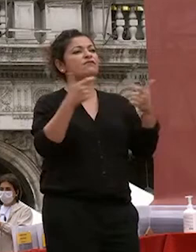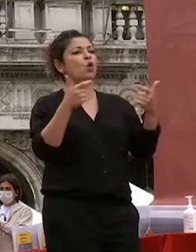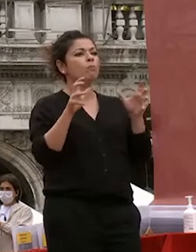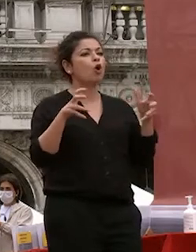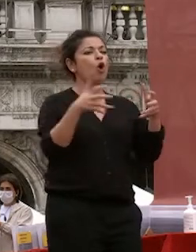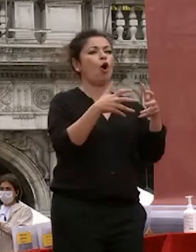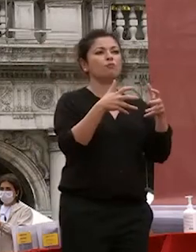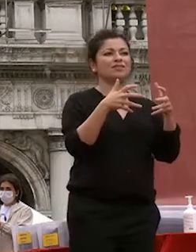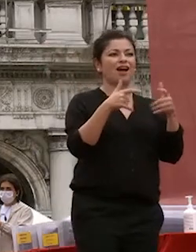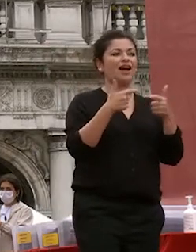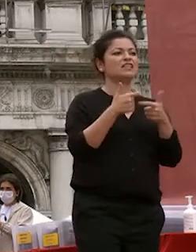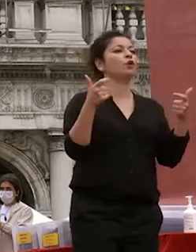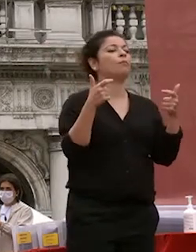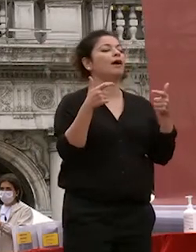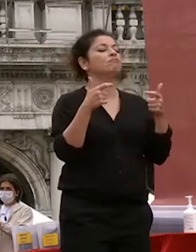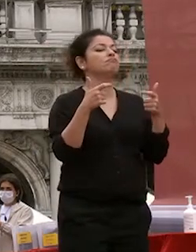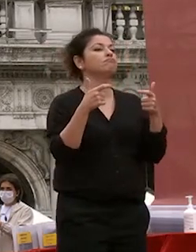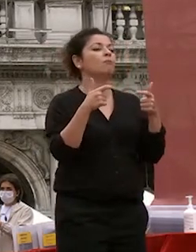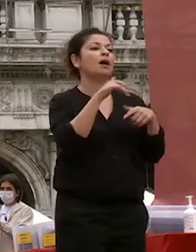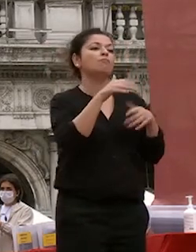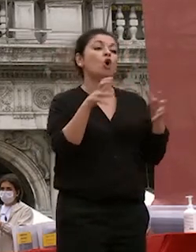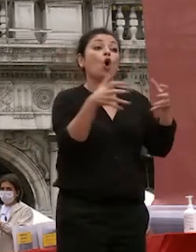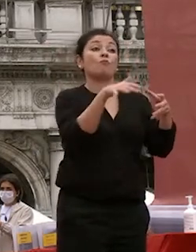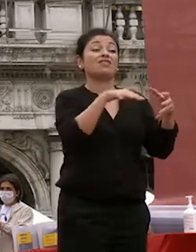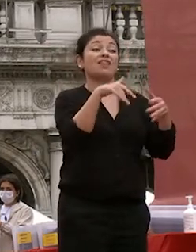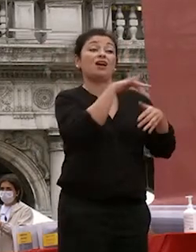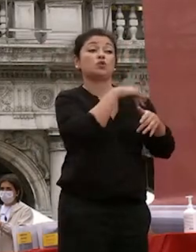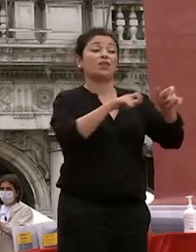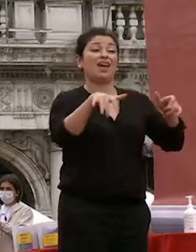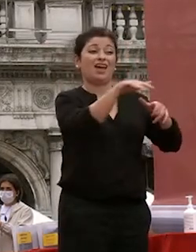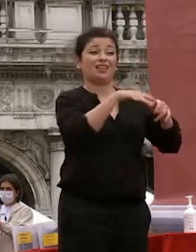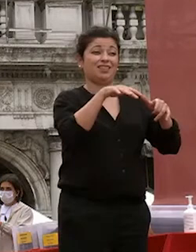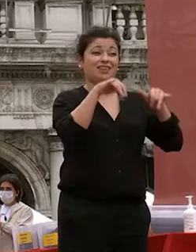far crescere la comunità di studenti che è apprezzata in italia e nel mondo e ho